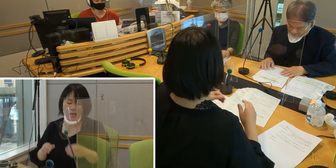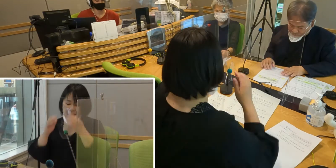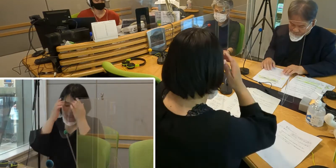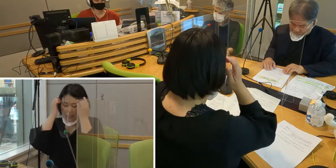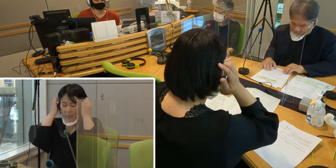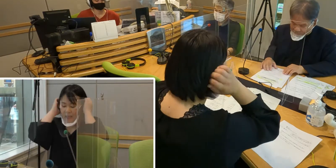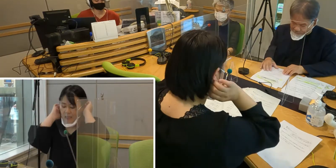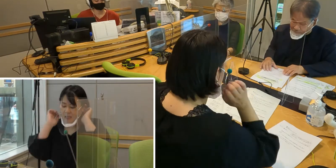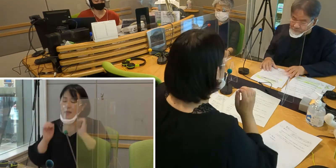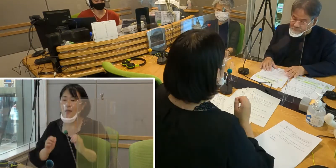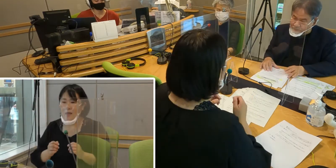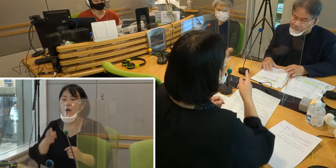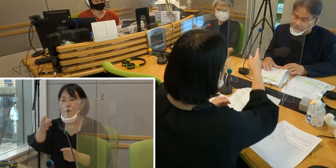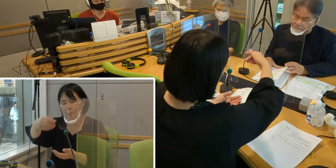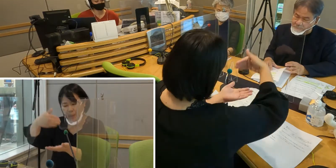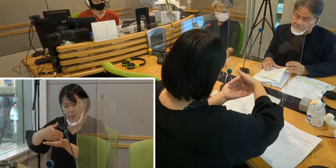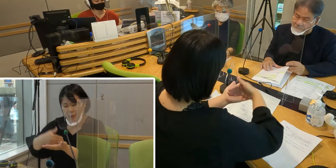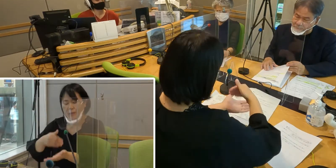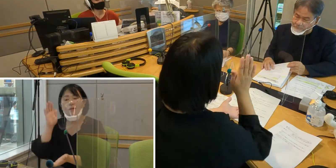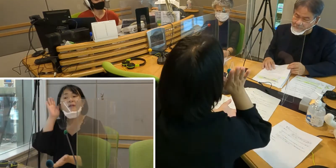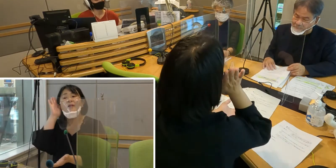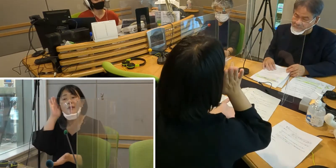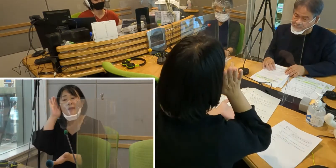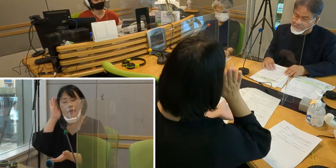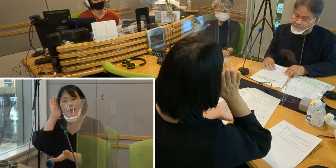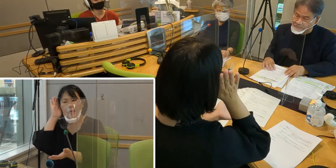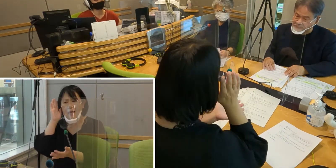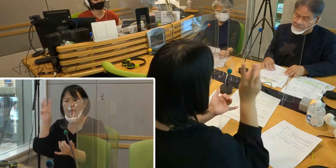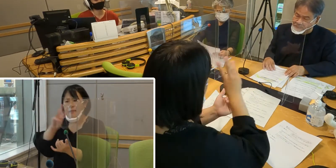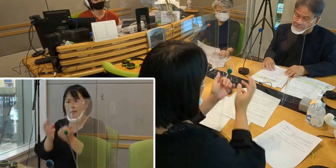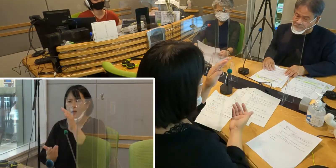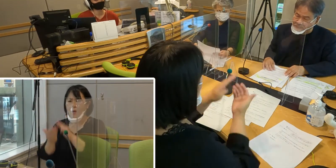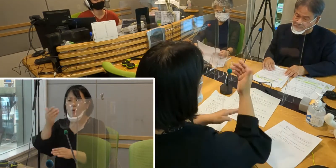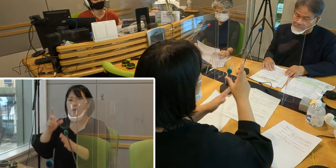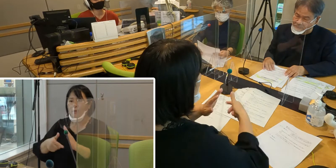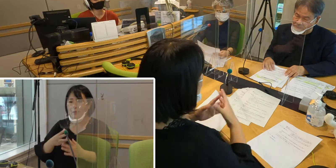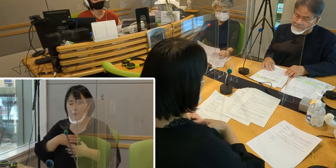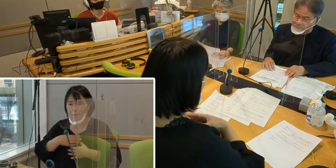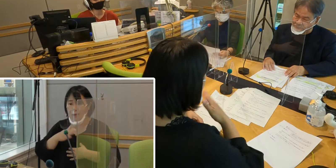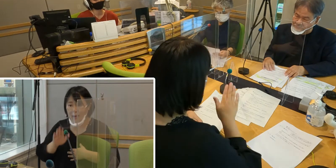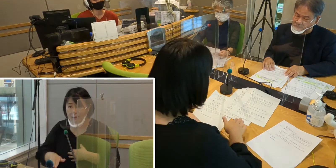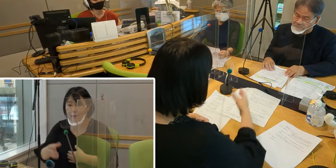（森尾）森田さんのお話の中にも 災害のときということがあったんですけれども